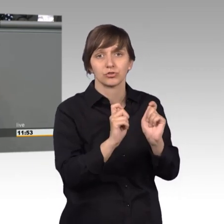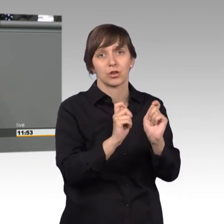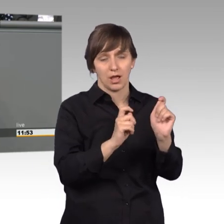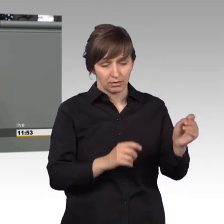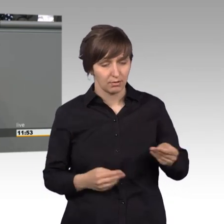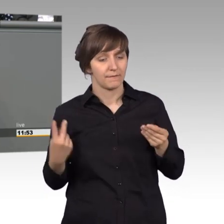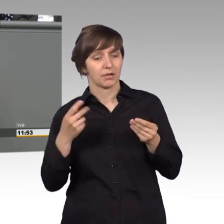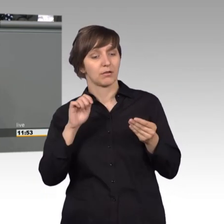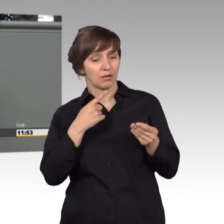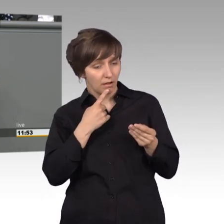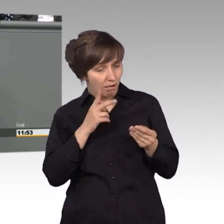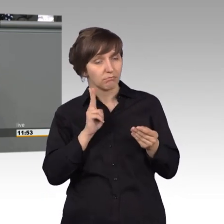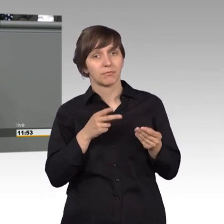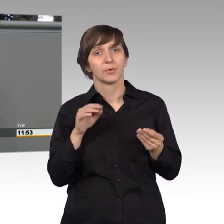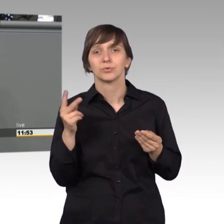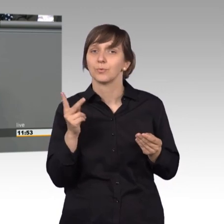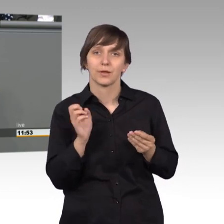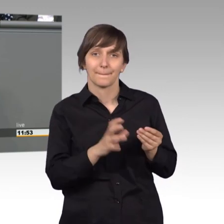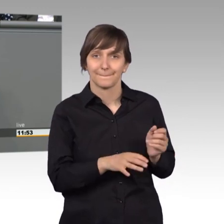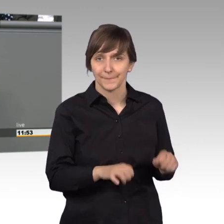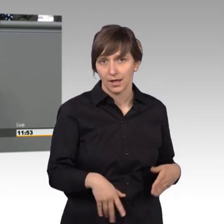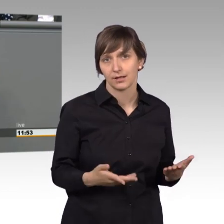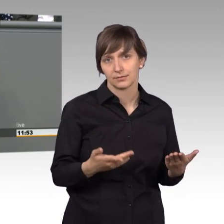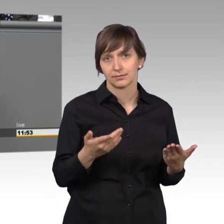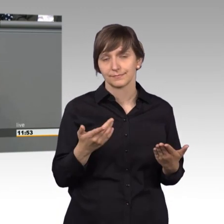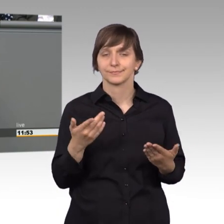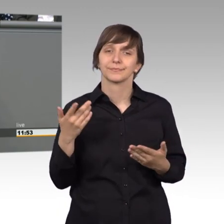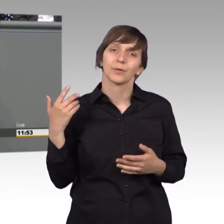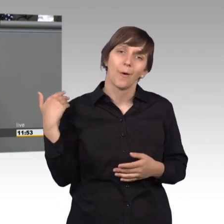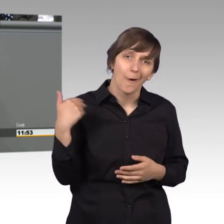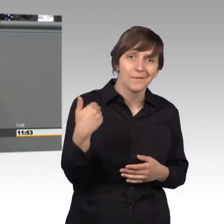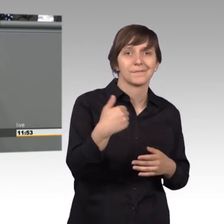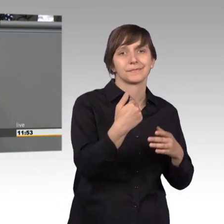können - oder nicht. In den allermeisten Fällen werden sie nicht direkt aufgegriffen.